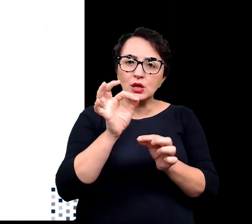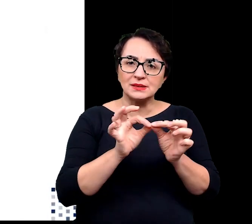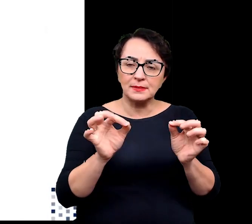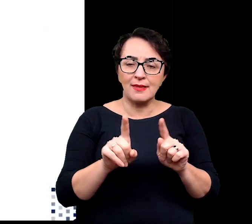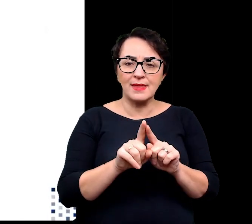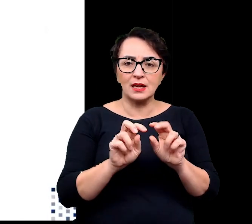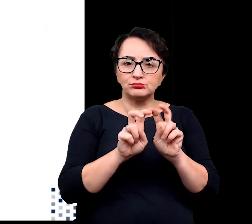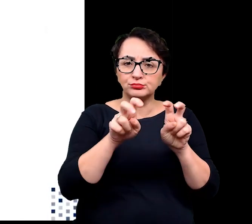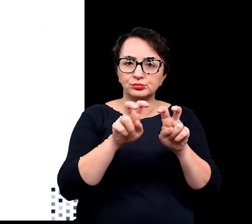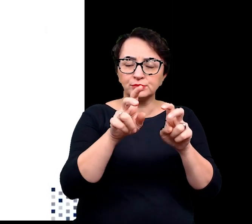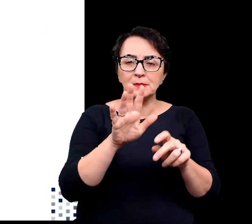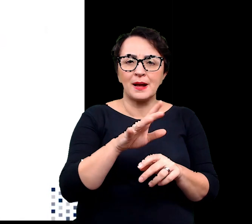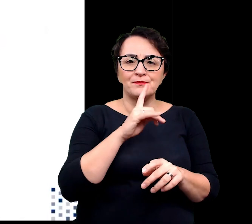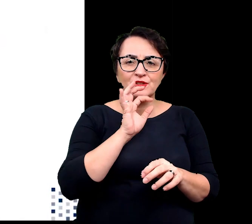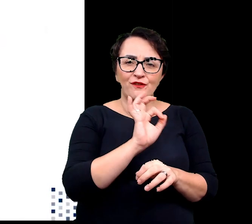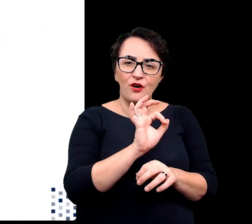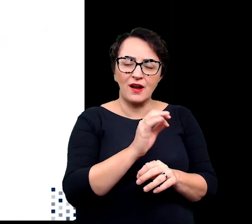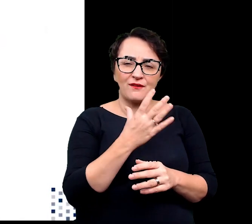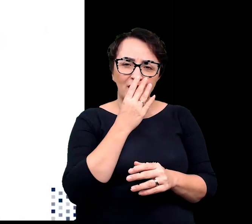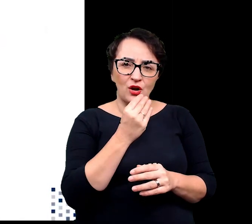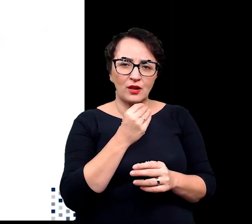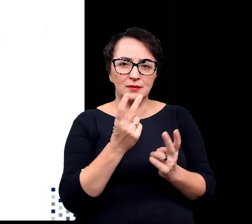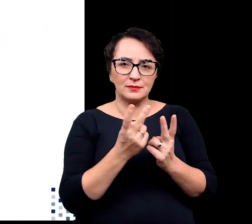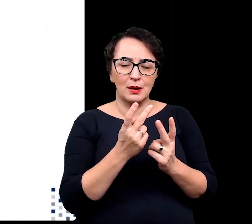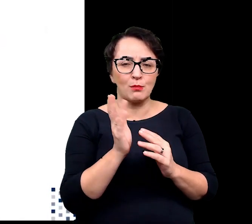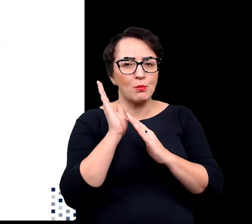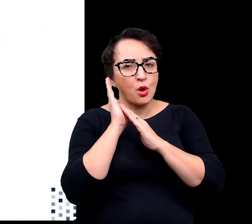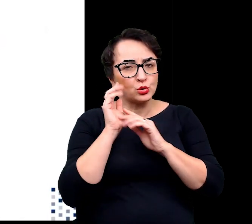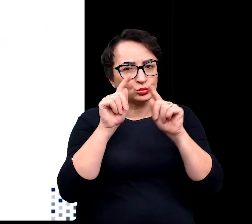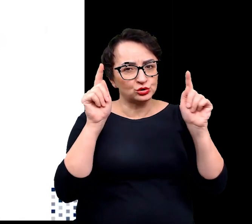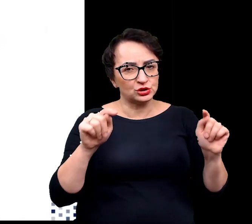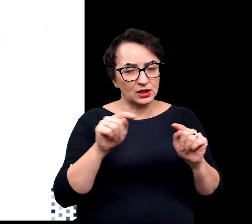i formowaniem takiej szczególnej architektury przypominającej poduszkę czy kępkę,